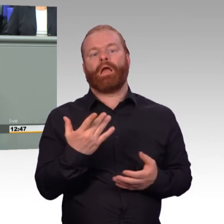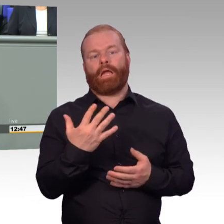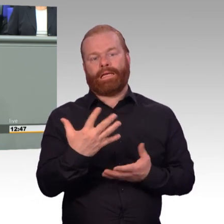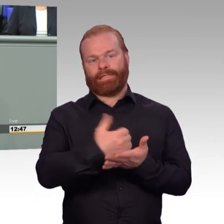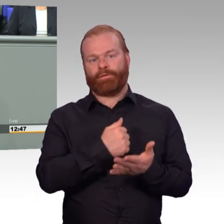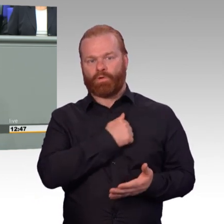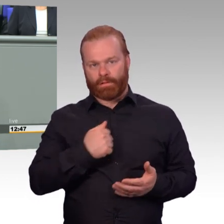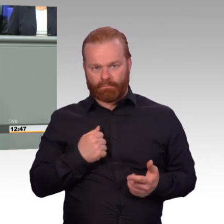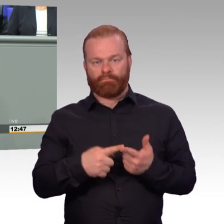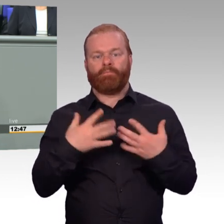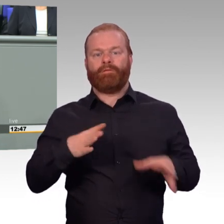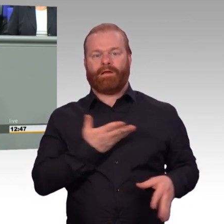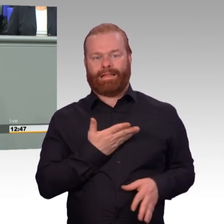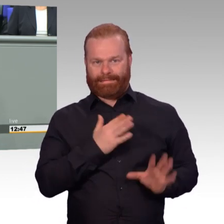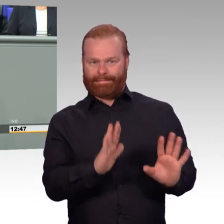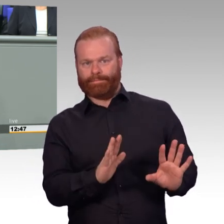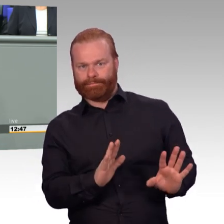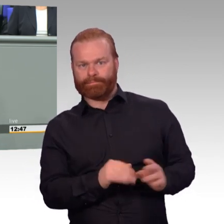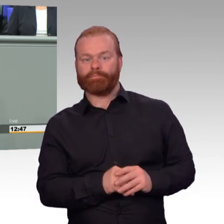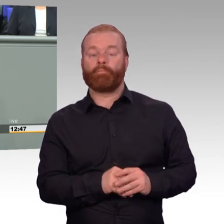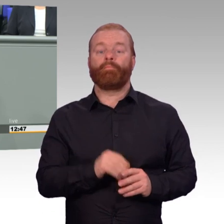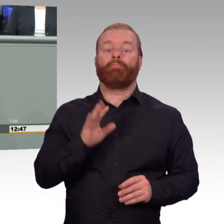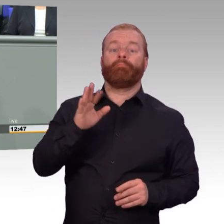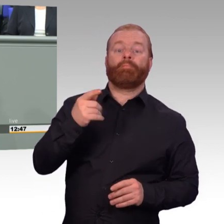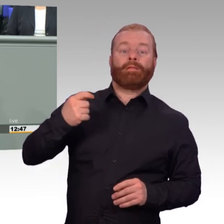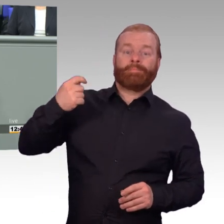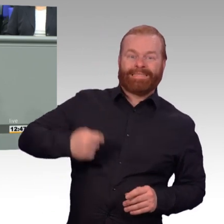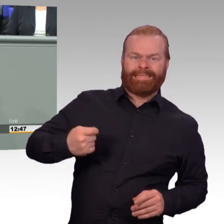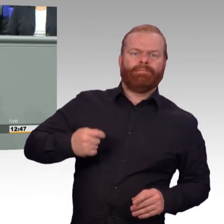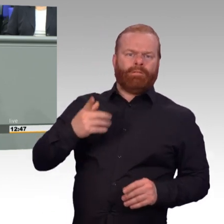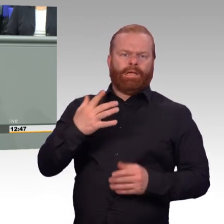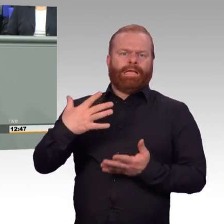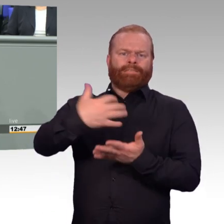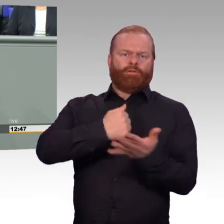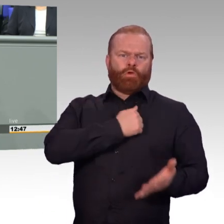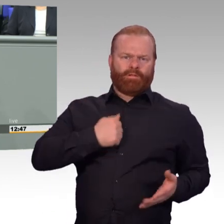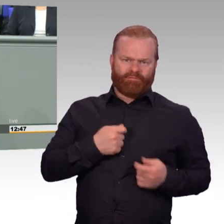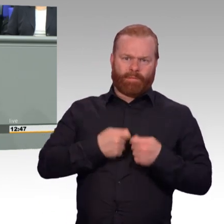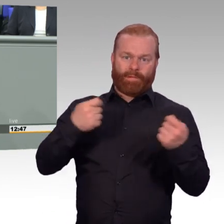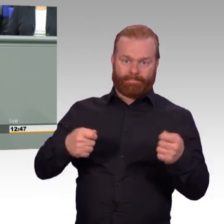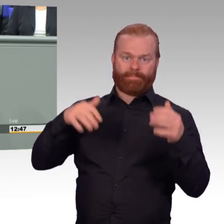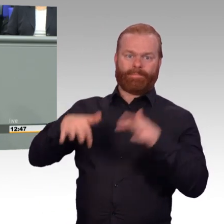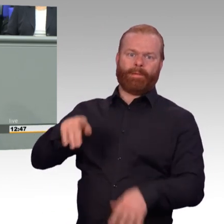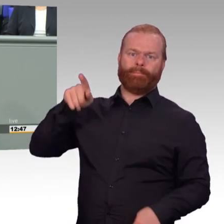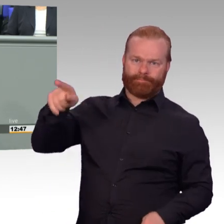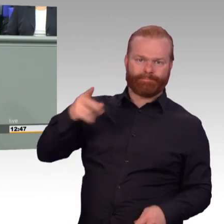Er wird darauf auch noch eingehen. Für uns das zentrale Bild des Reservisten ist, dass wir ihn stärker in die Truppe integrieren